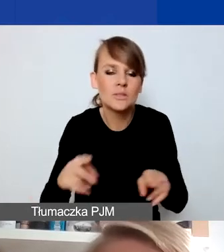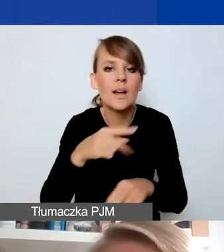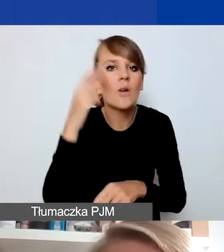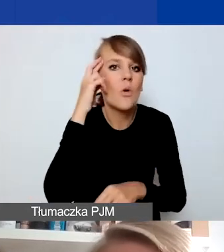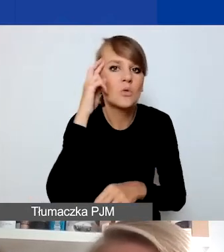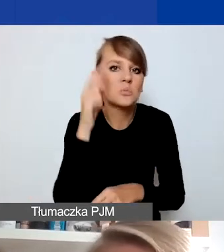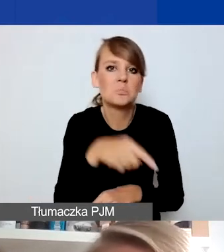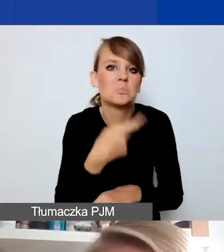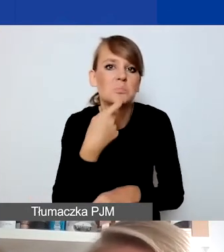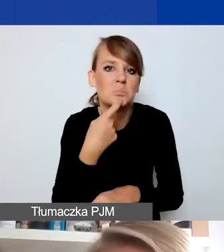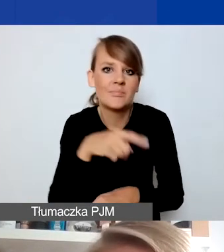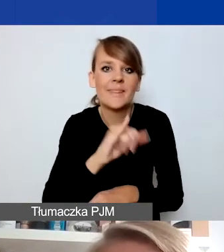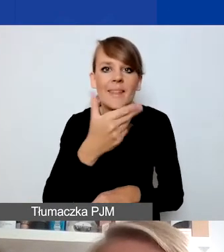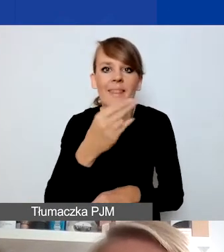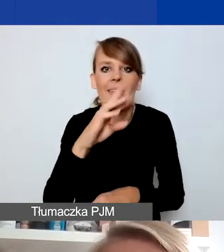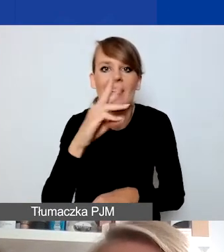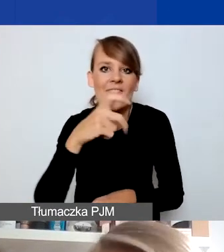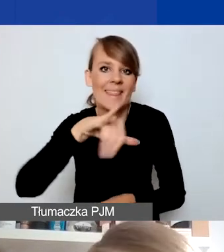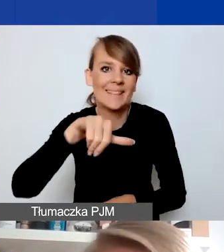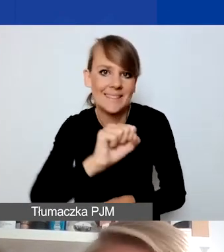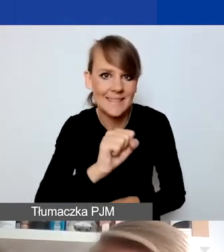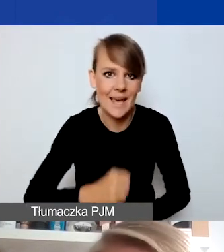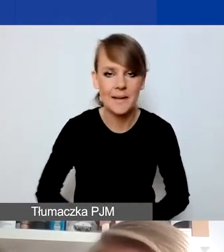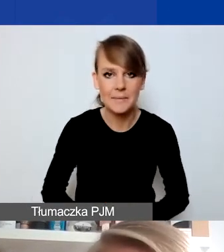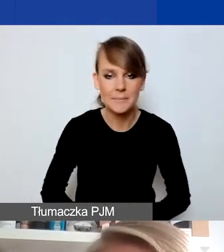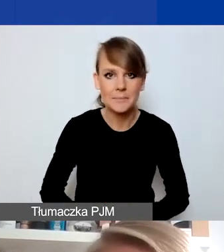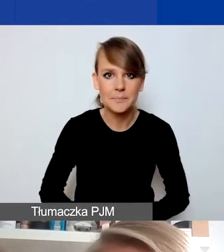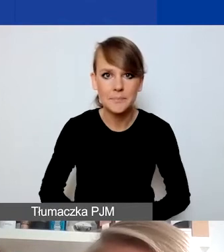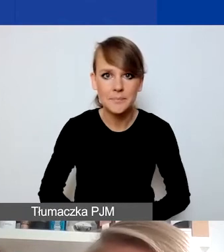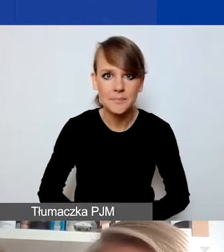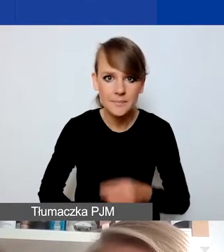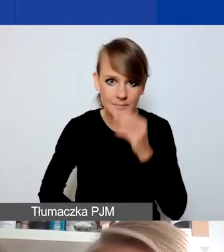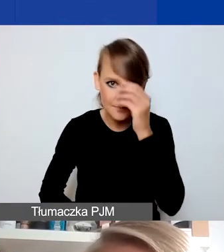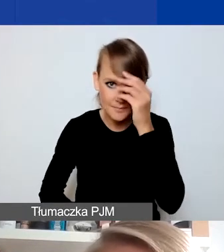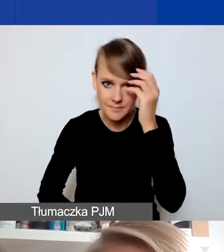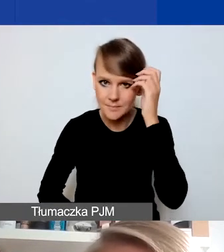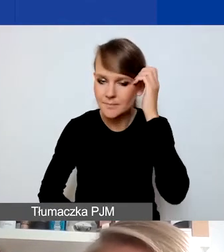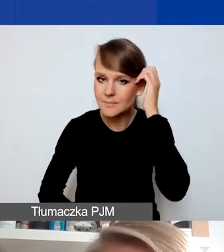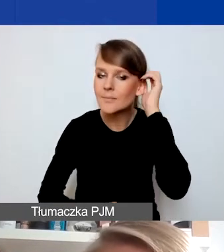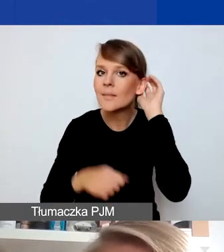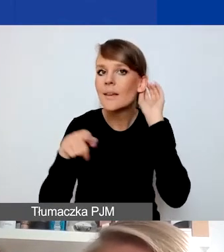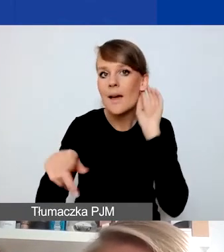a jej potocznym rozumieniem. O warunkach formalnych konkursu już niedługo będzie mówić Kasia,